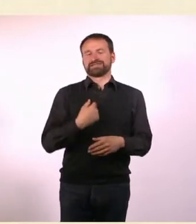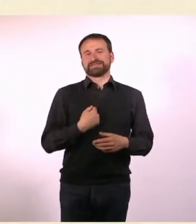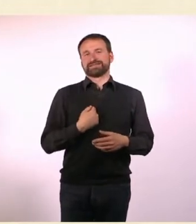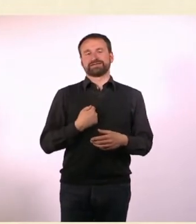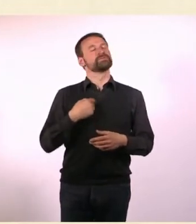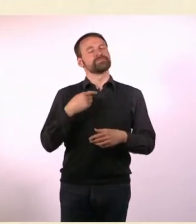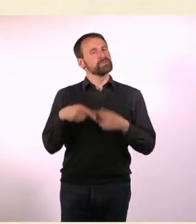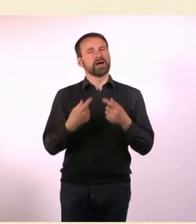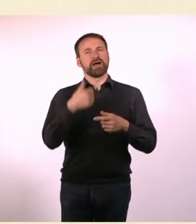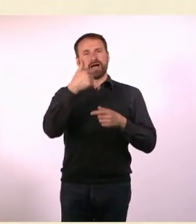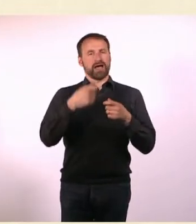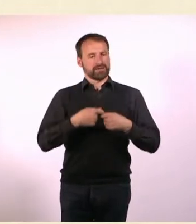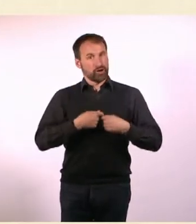Wir haben immer ein Schwerpunkt-Thema.